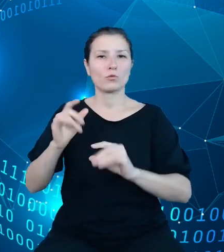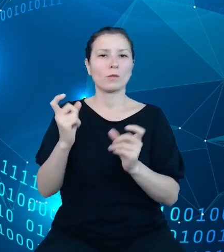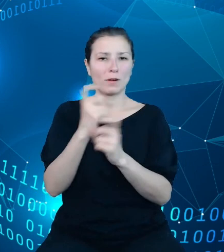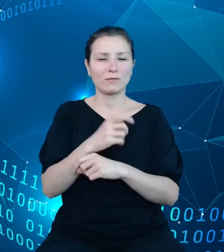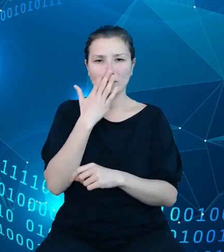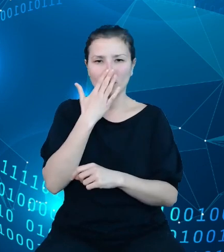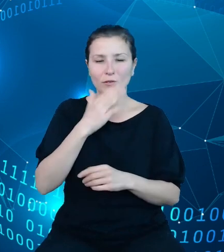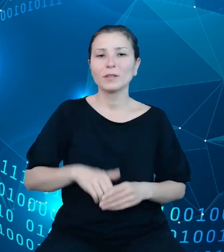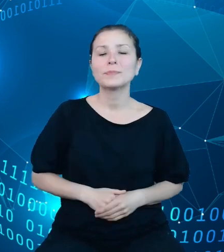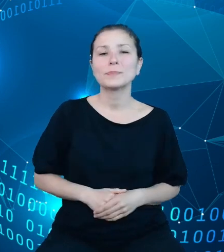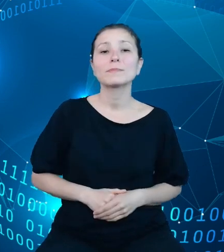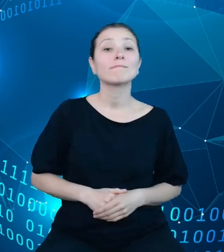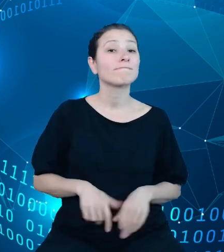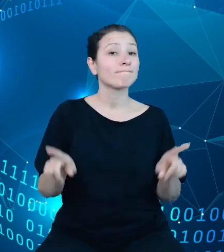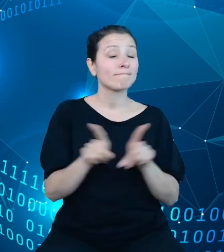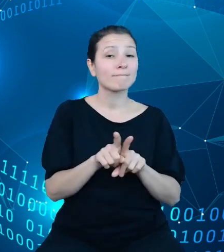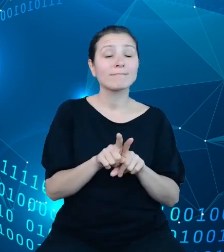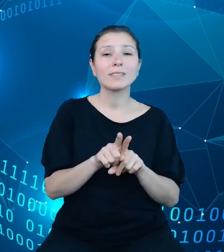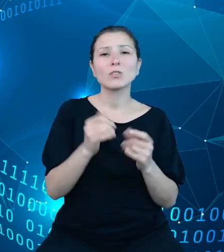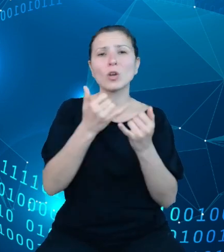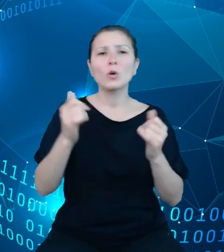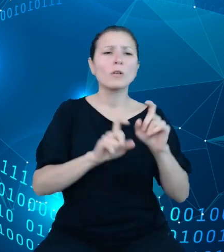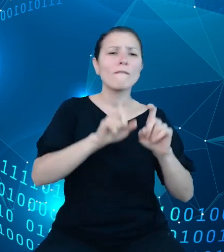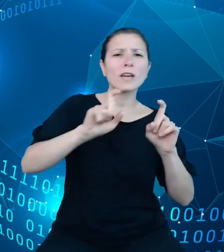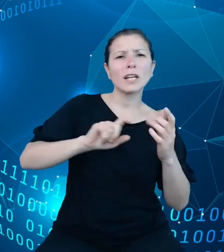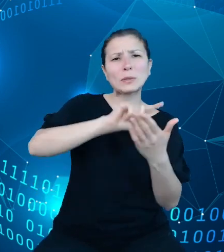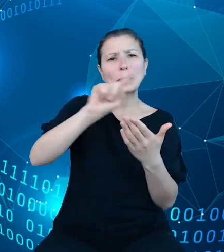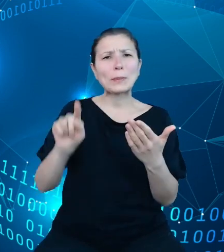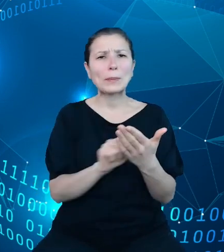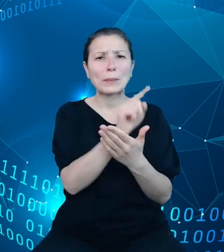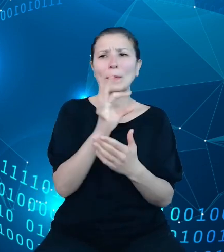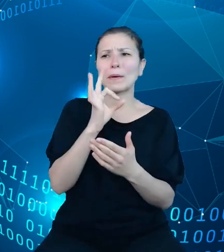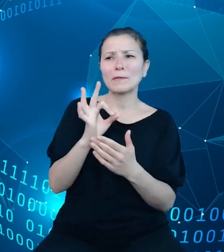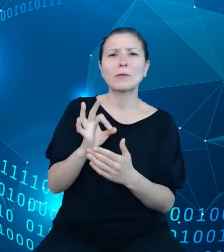oraz dashboardy fiskalne Ministerstwa Finansów, które dostępne są na naszej